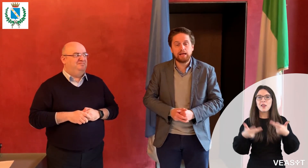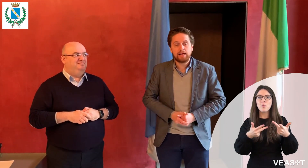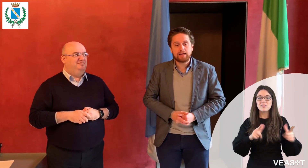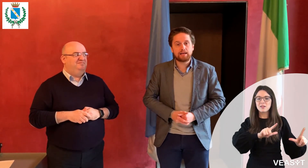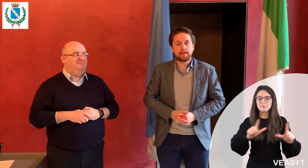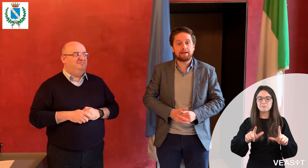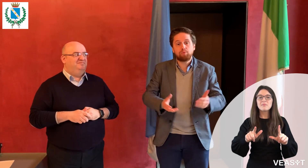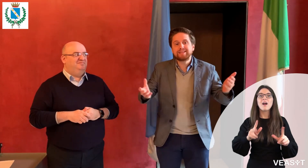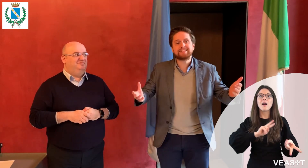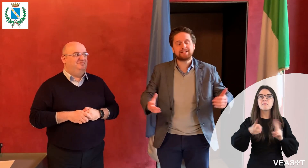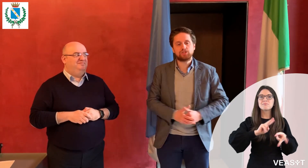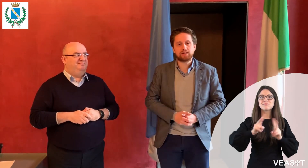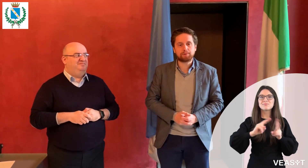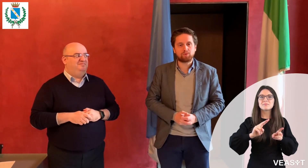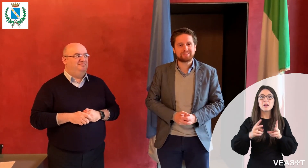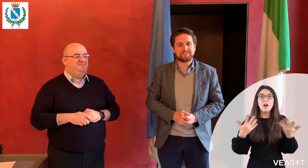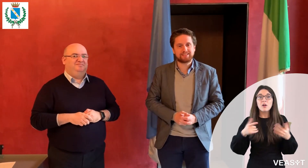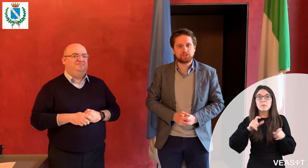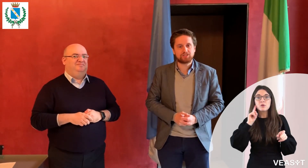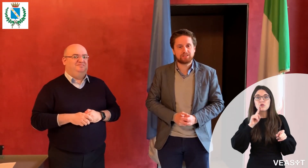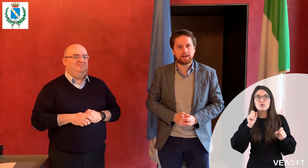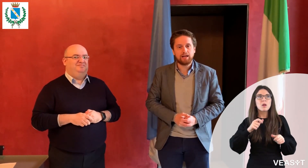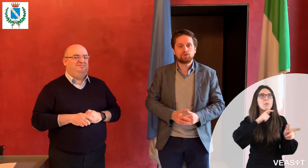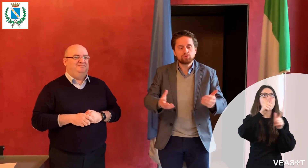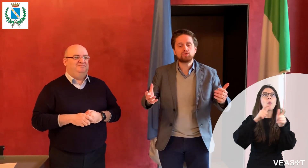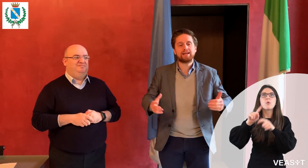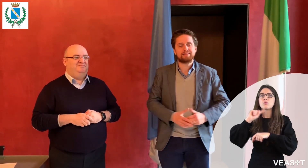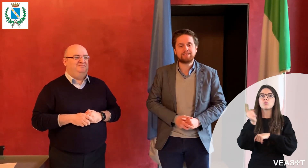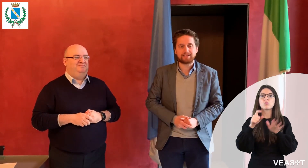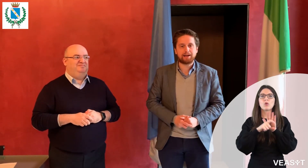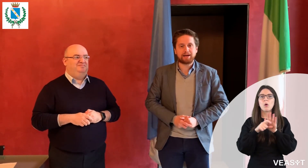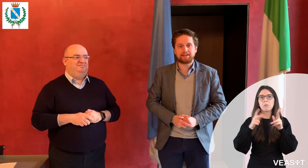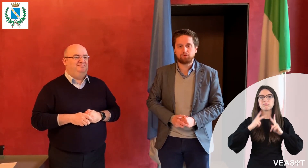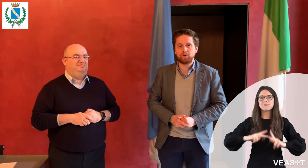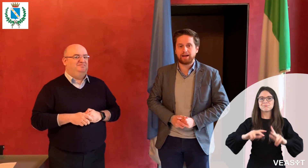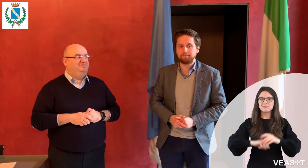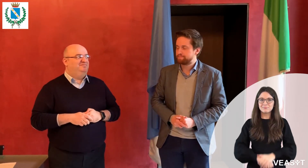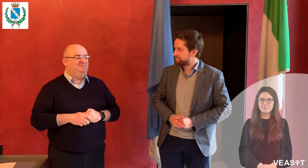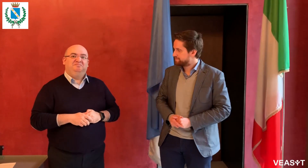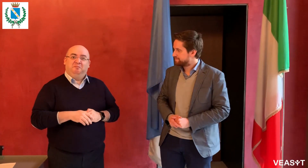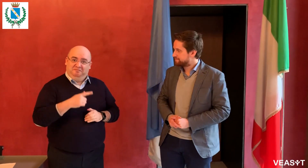così può interagire con l'intero comune per qualsiasi tipo di necessità.